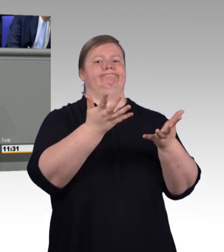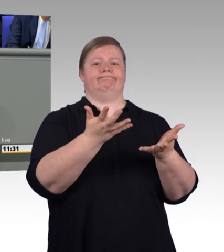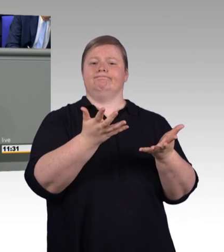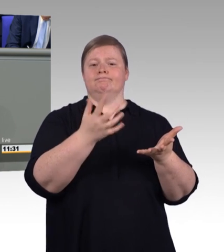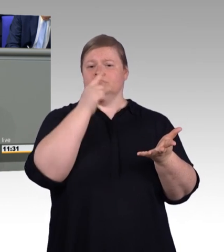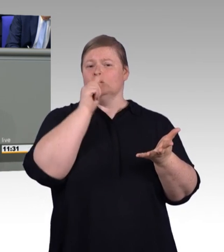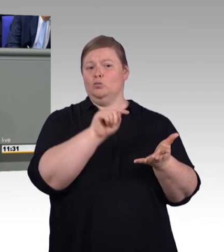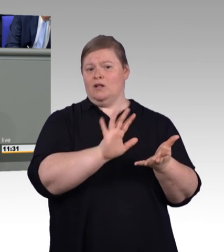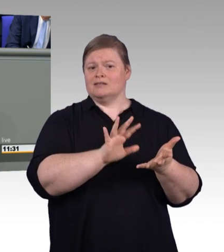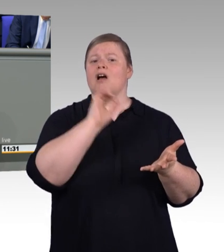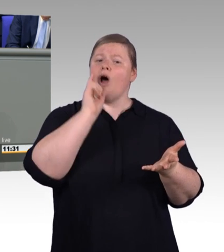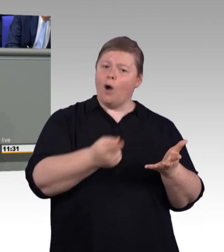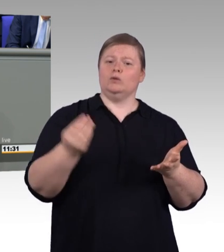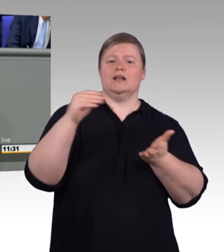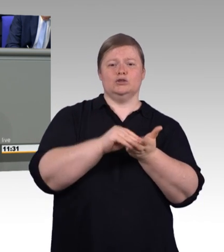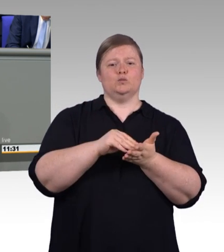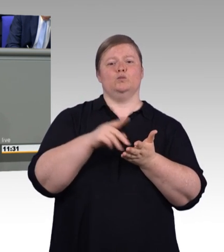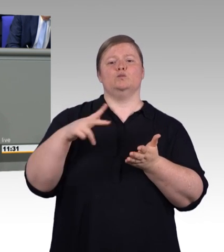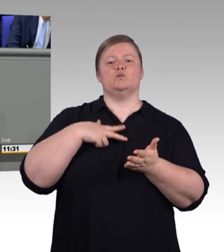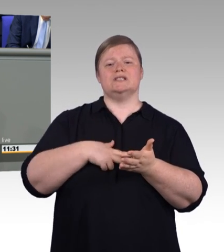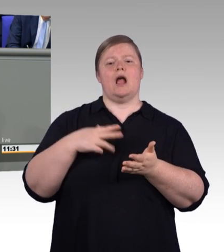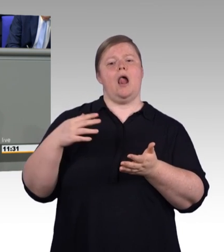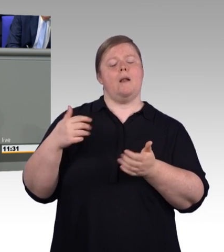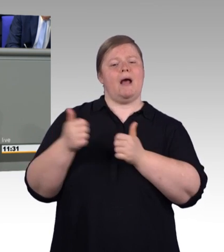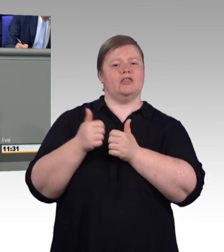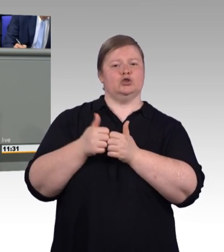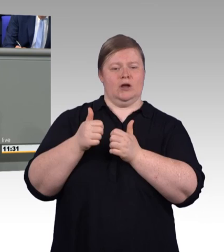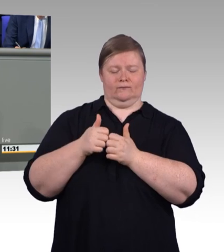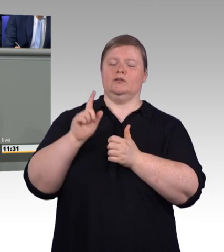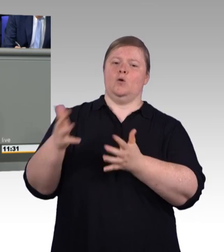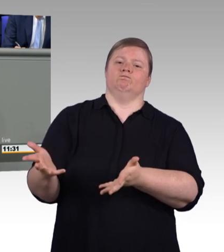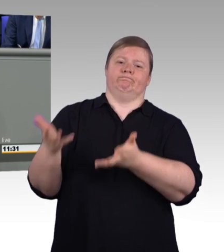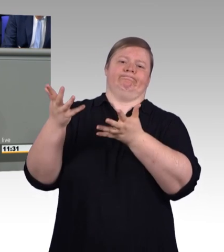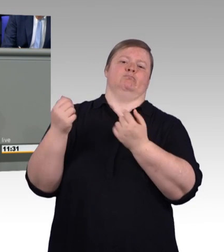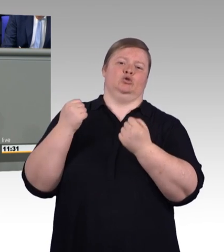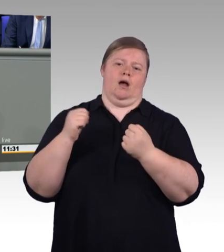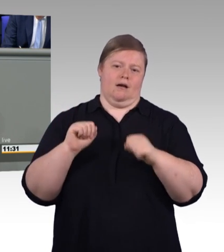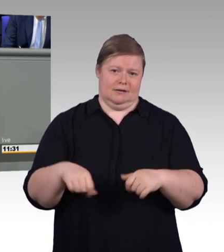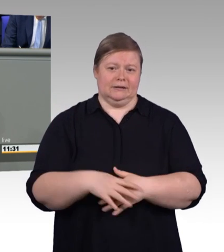auch regionale und branchen- spezifische Lösungen zu finden. Wo es aber keine Tarifbindung gibt,